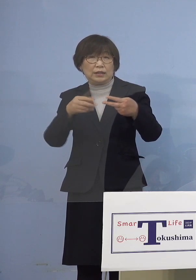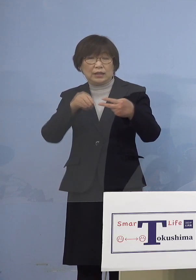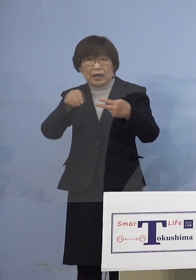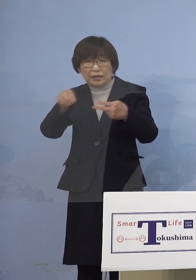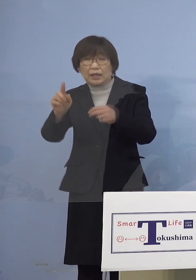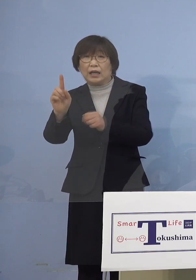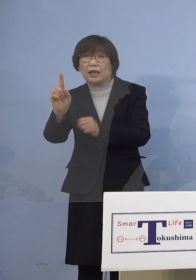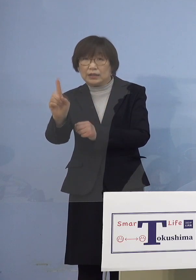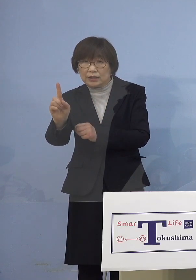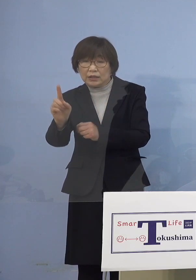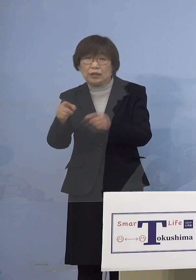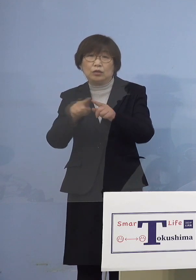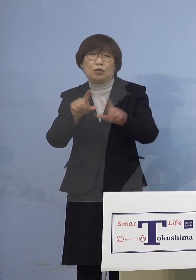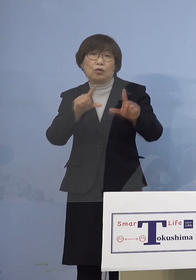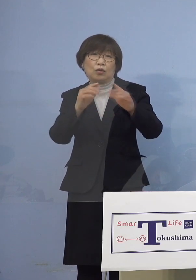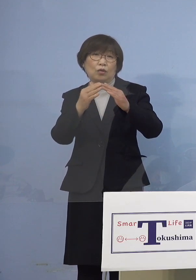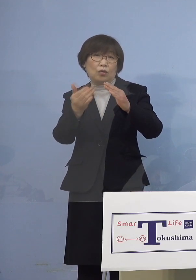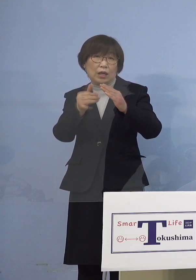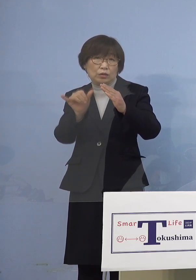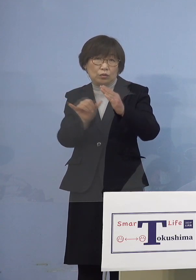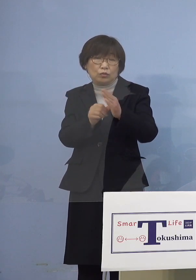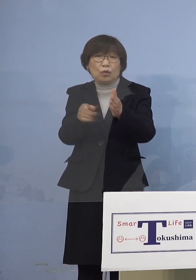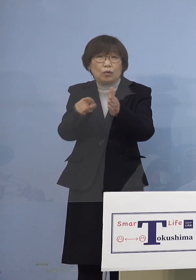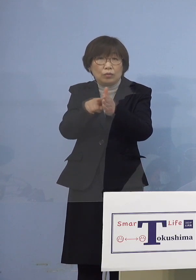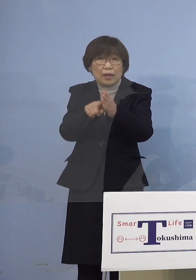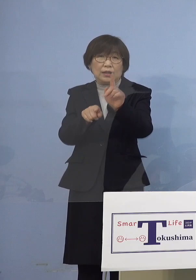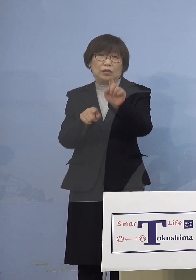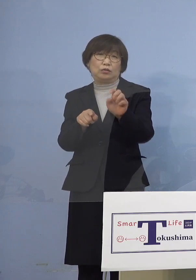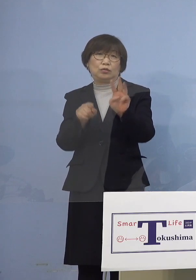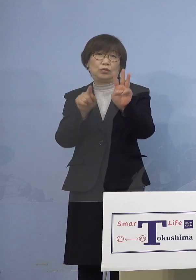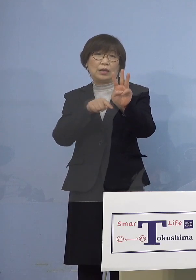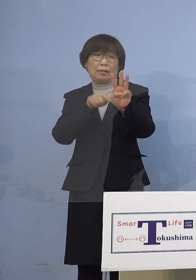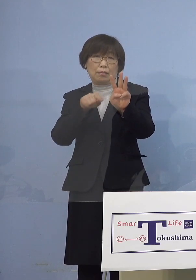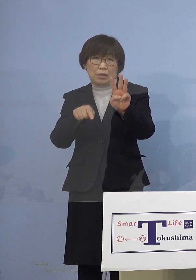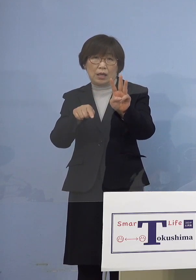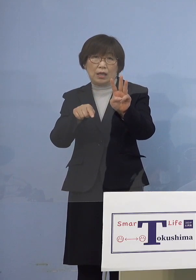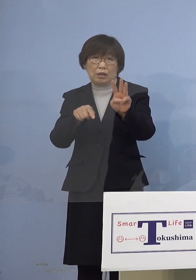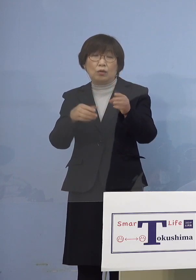同居のご家族を加え 13名の関連クラスターに